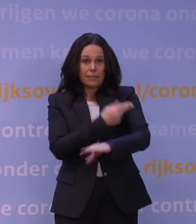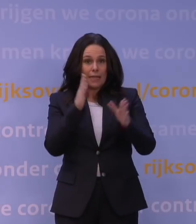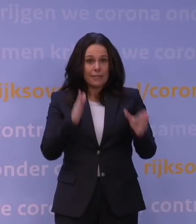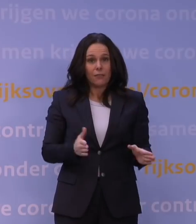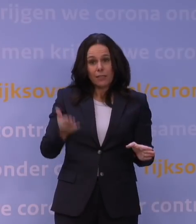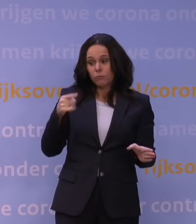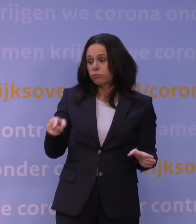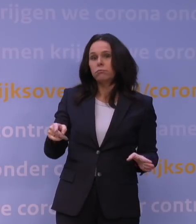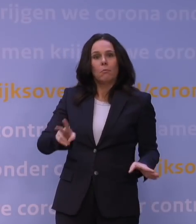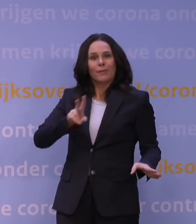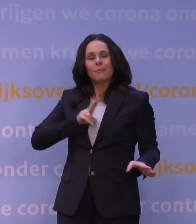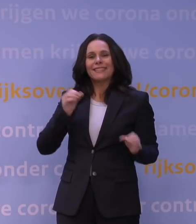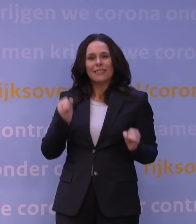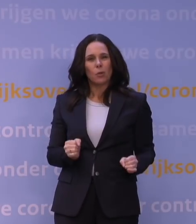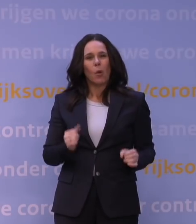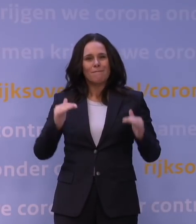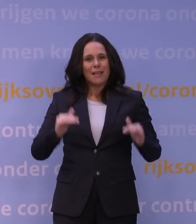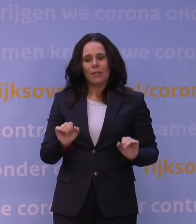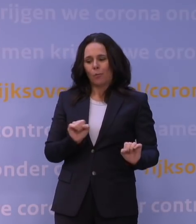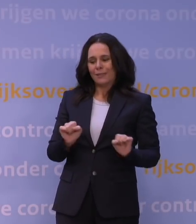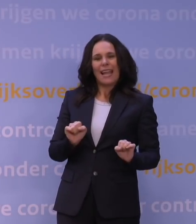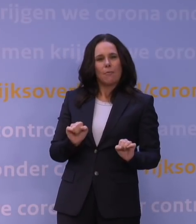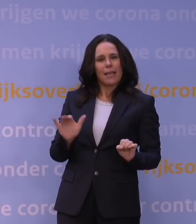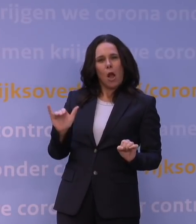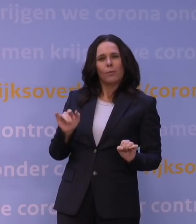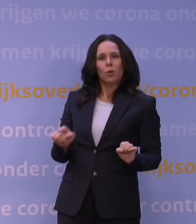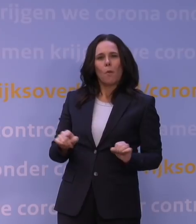Dat biedt dan uiteindelijk minder bescherming om die weer op te lopen.